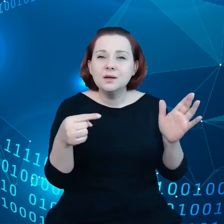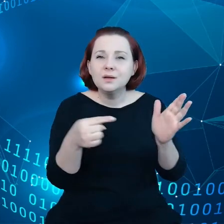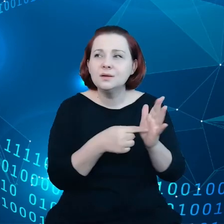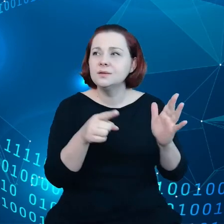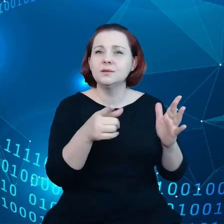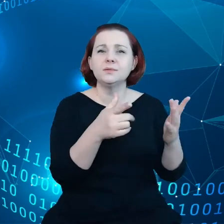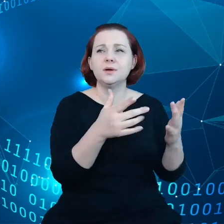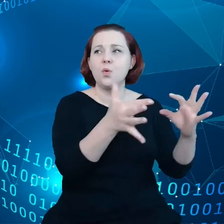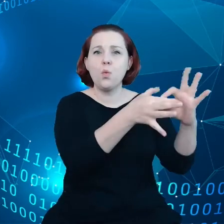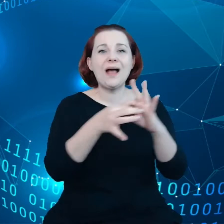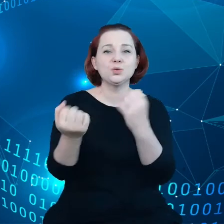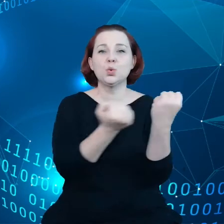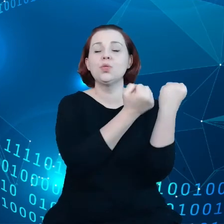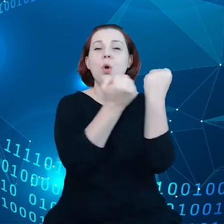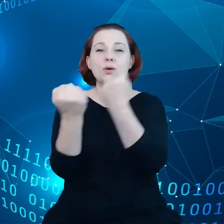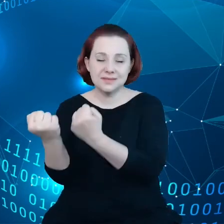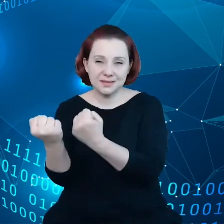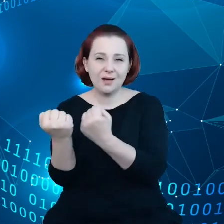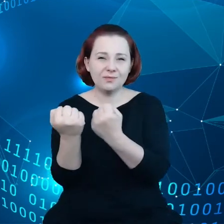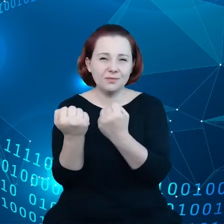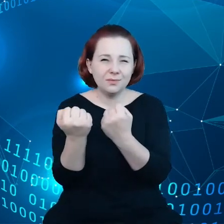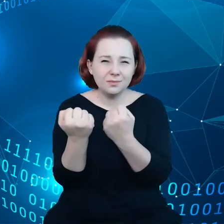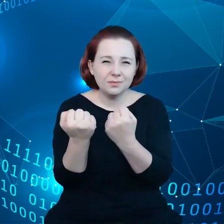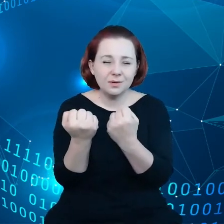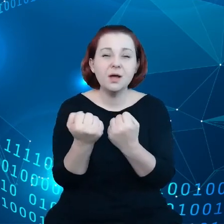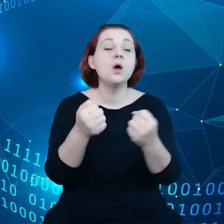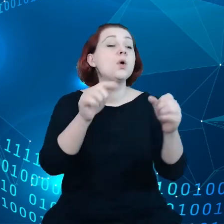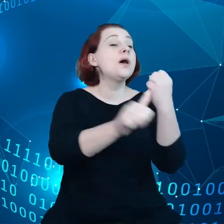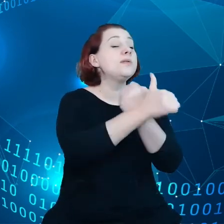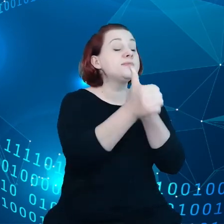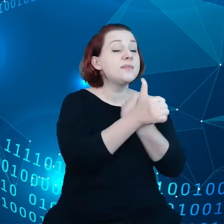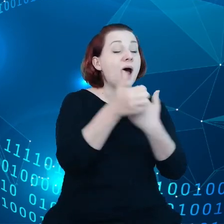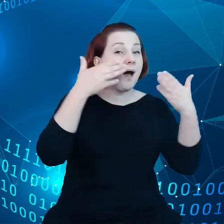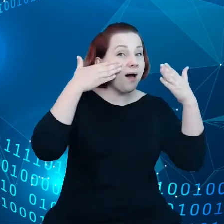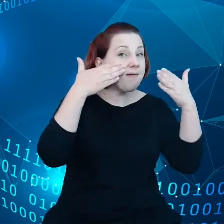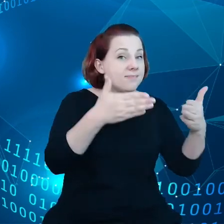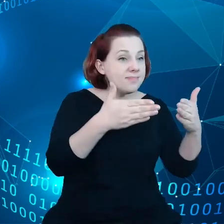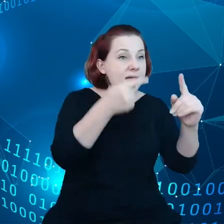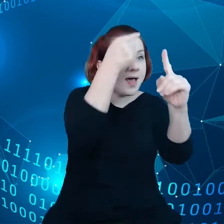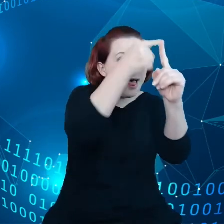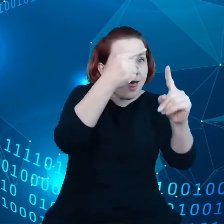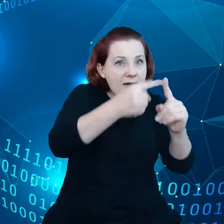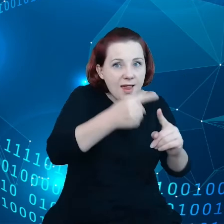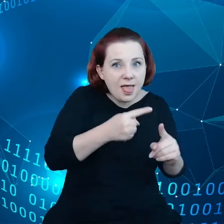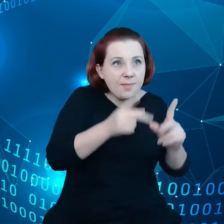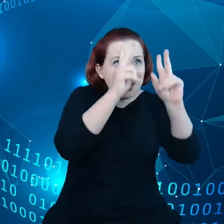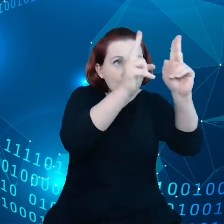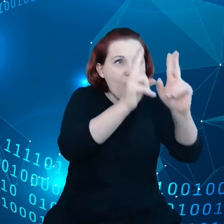Czyli dane są skoncentrowane w wybranych elementach, w wybranych częściach łańcucha dostaw.